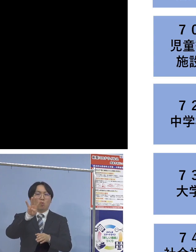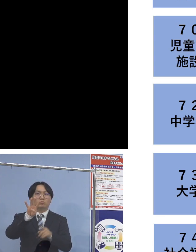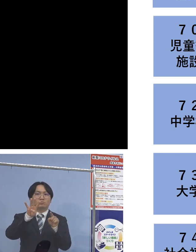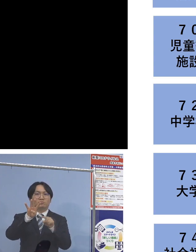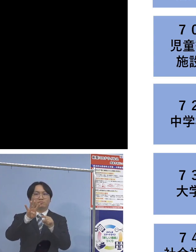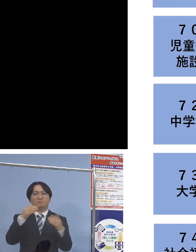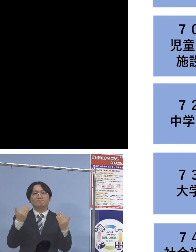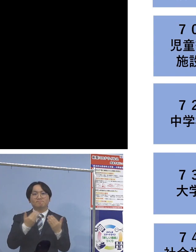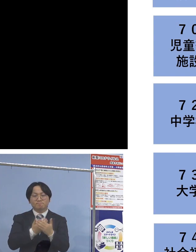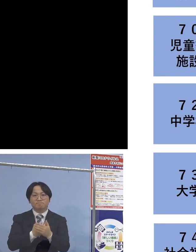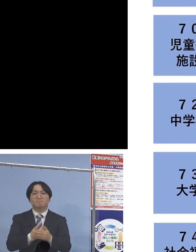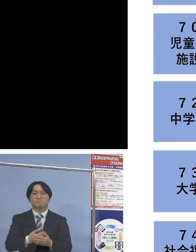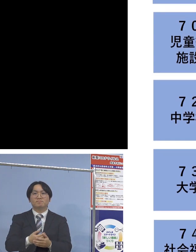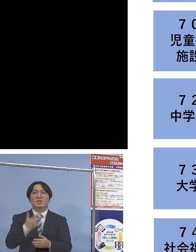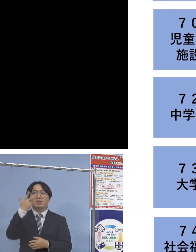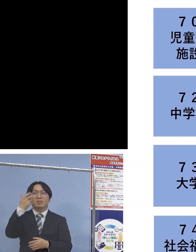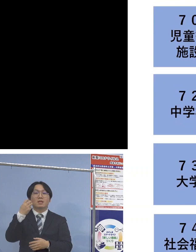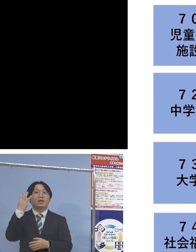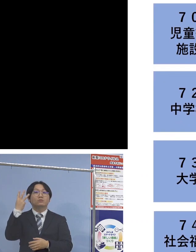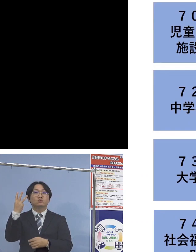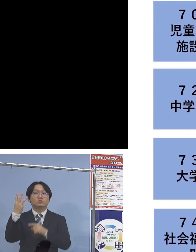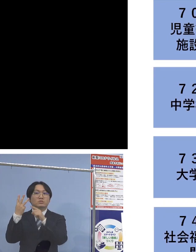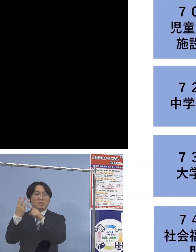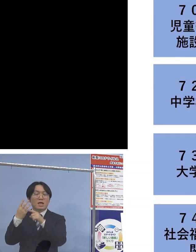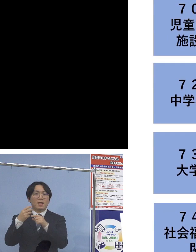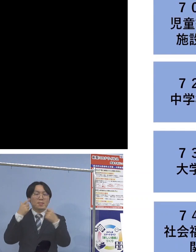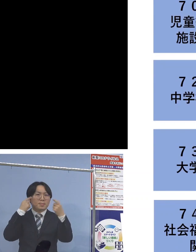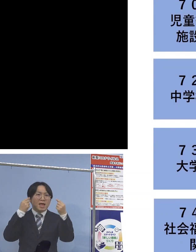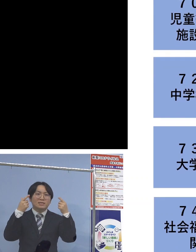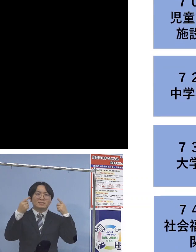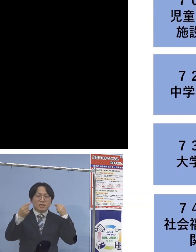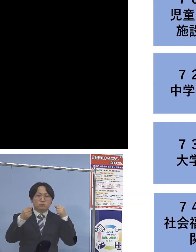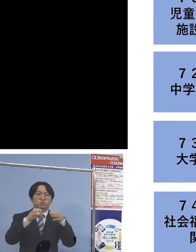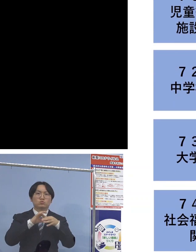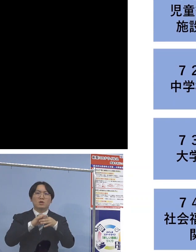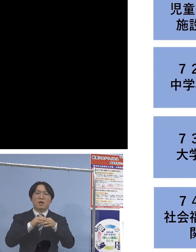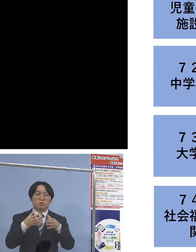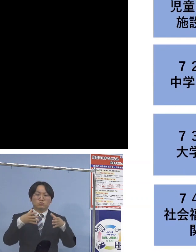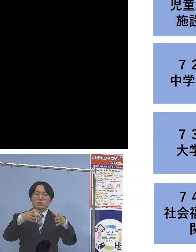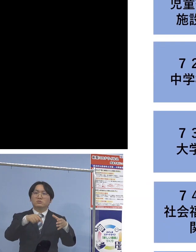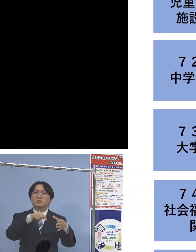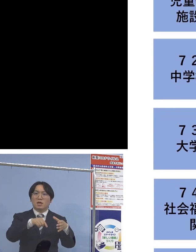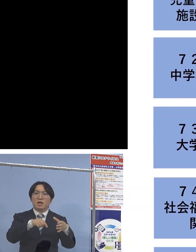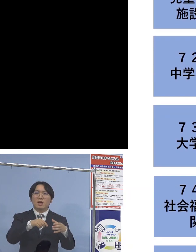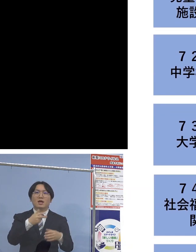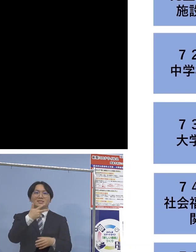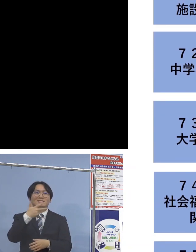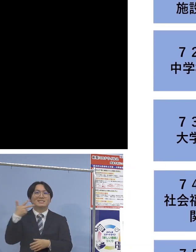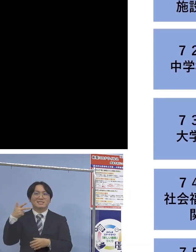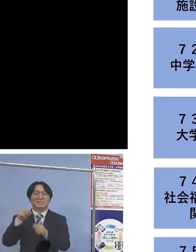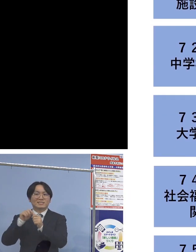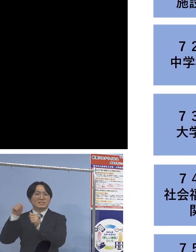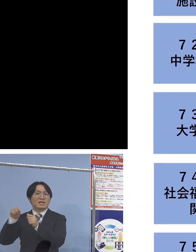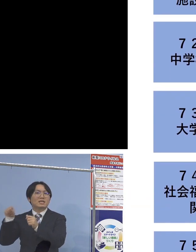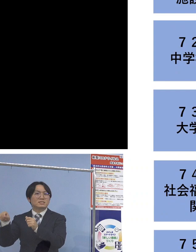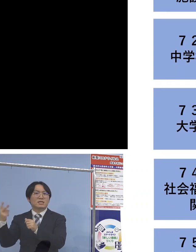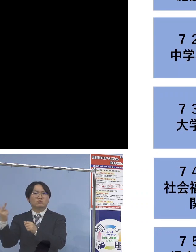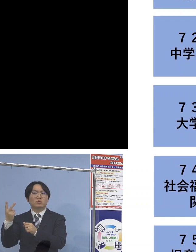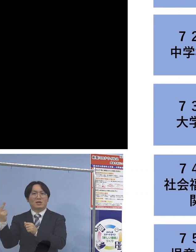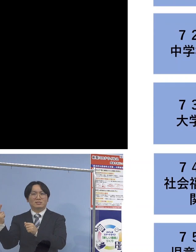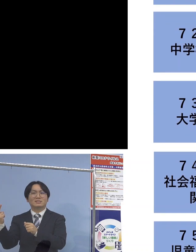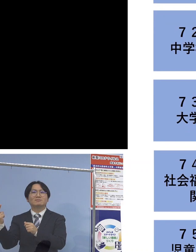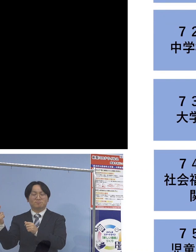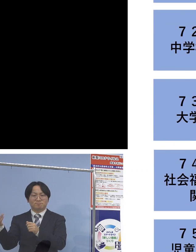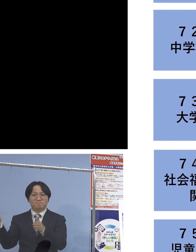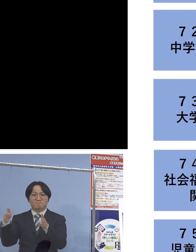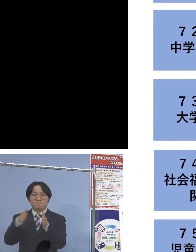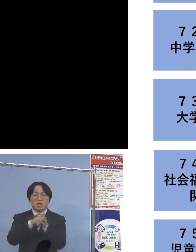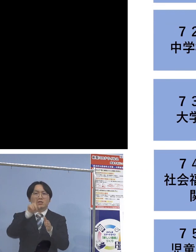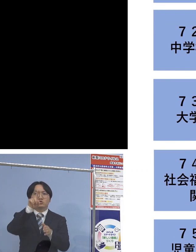また「73例目大学関連」につきましては 二次感染2名を加え、11名の関連クラスターに